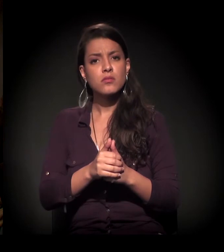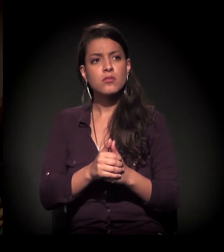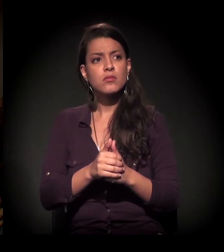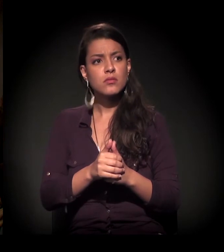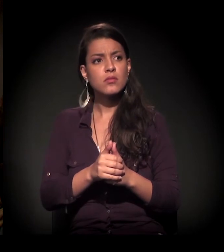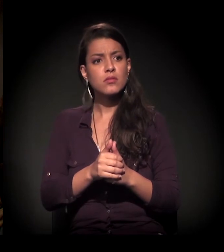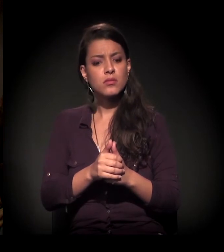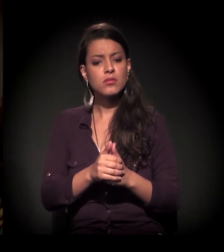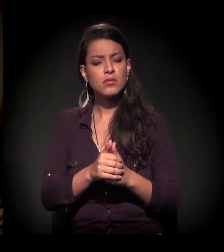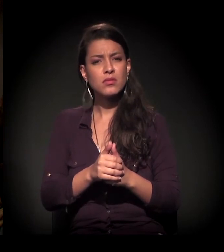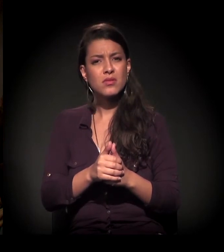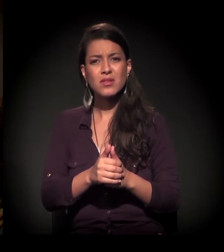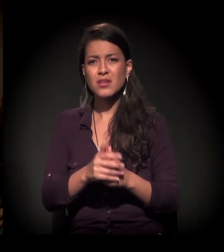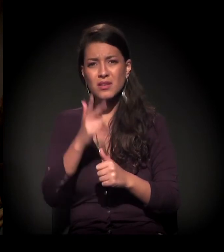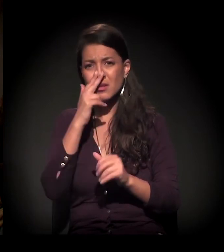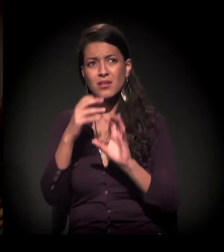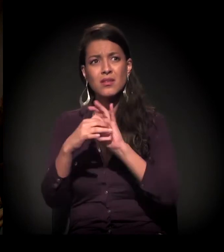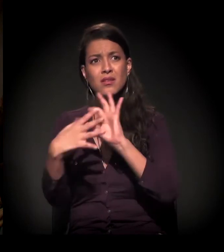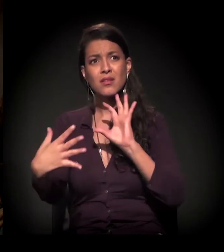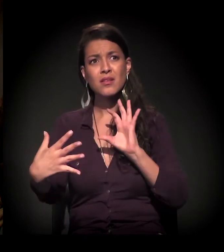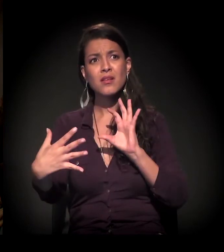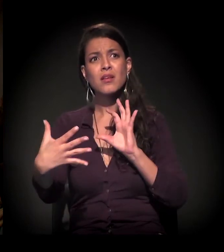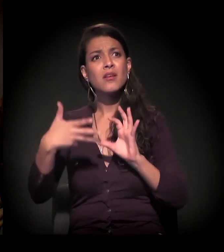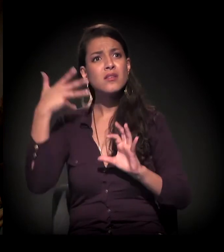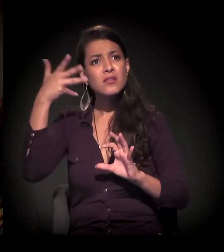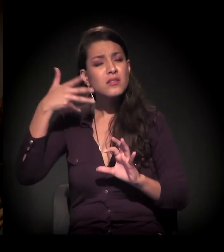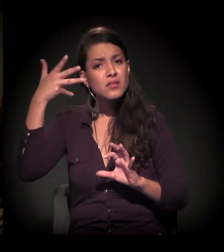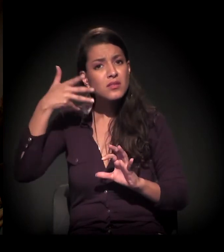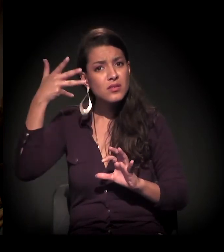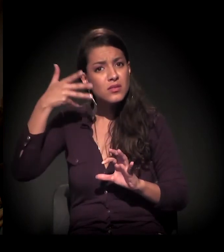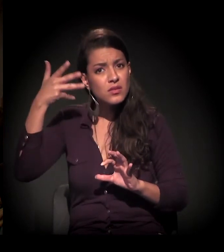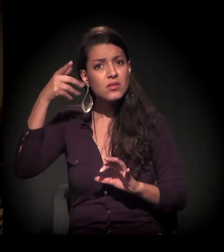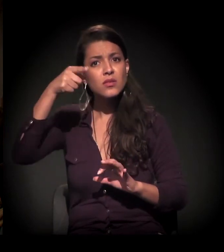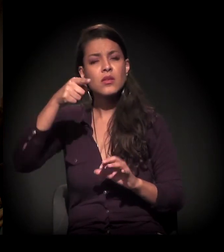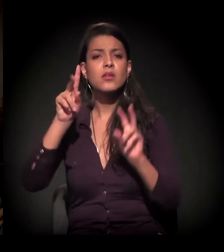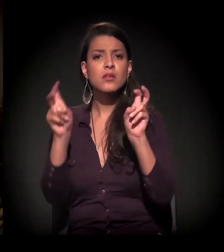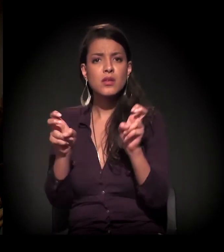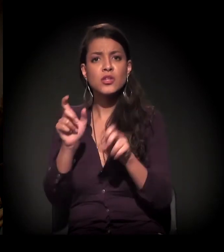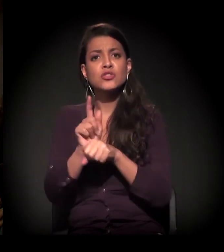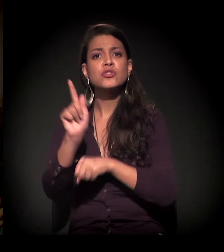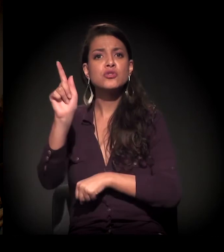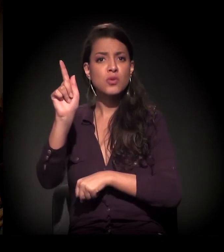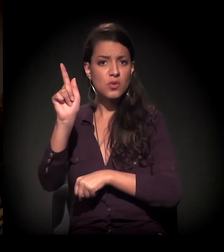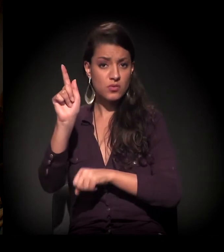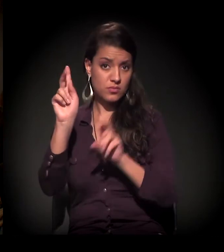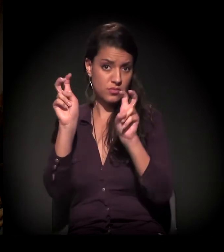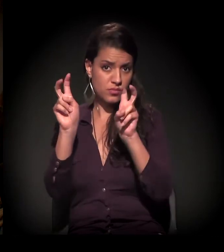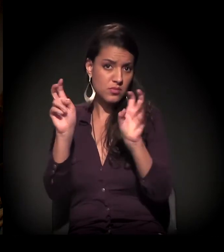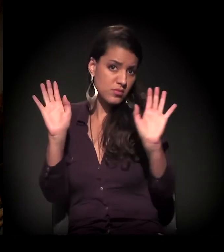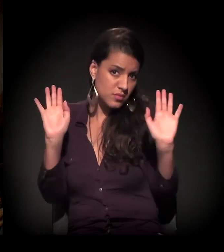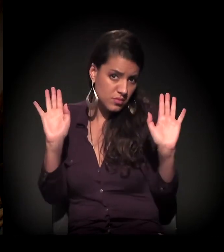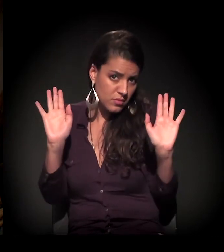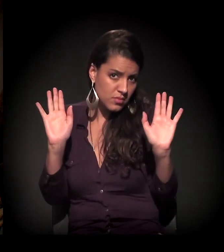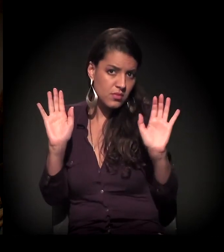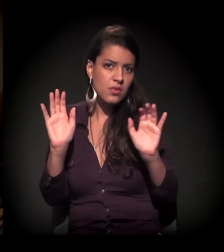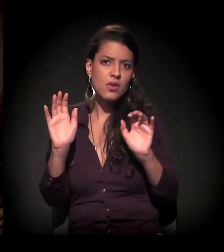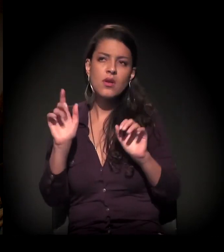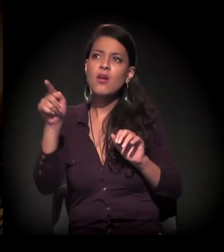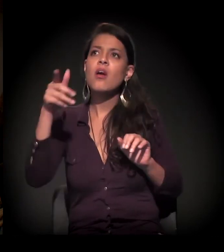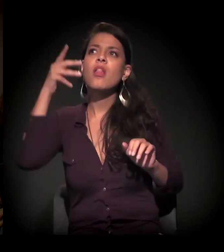E é totalmente desconexo esse discurso dos chamados gestores com a realidade.